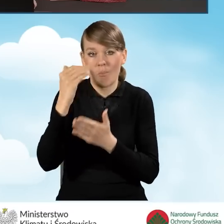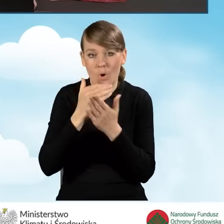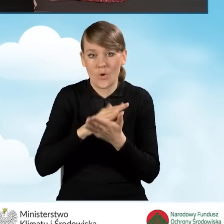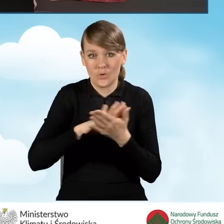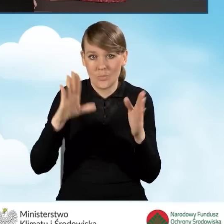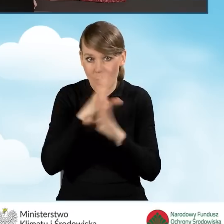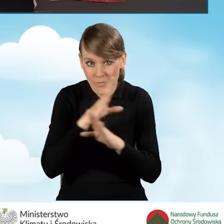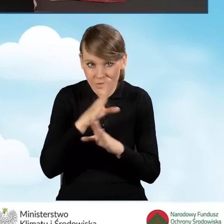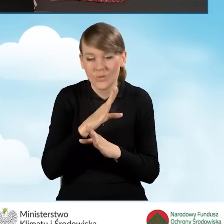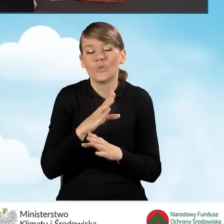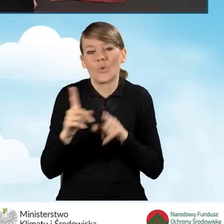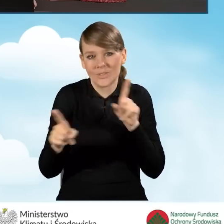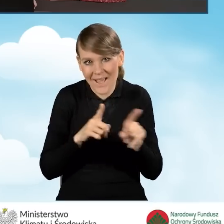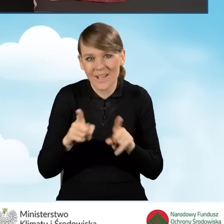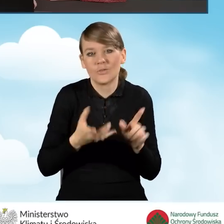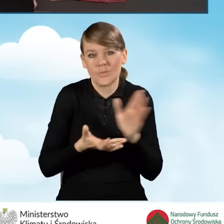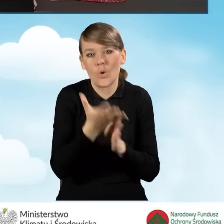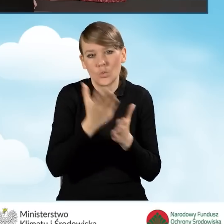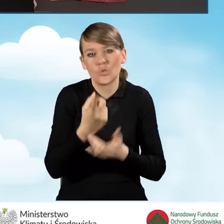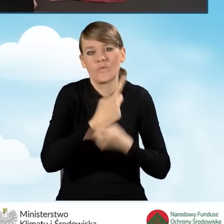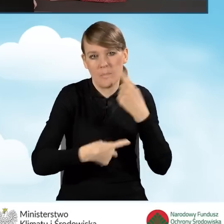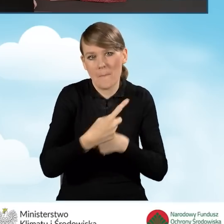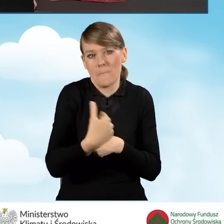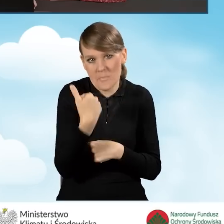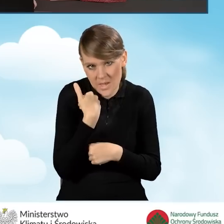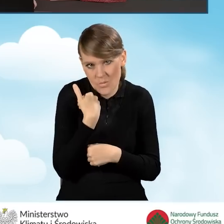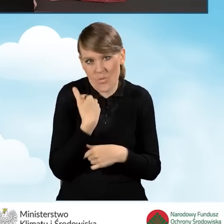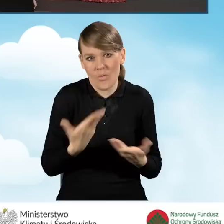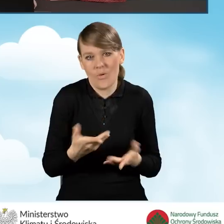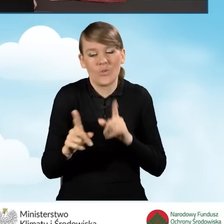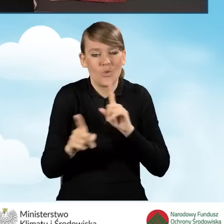źródło ciepło musiało być wymienione, więc posiadamy wszystkie źródła ciepła,